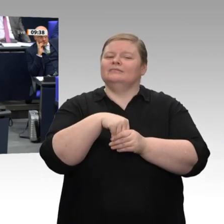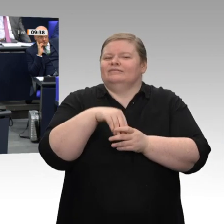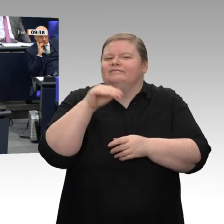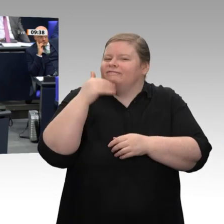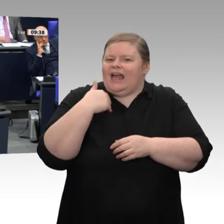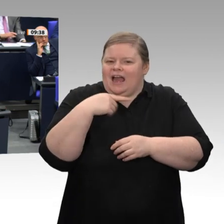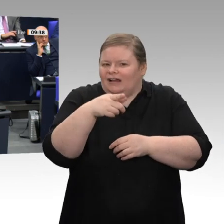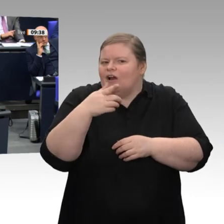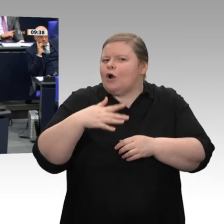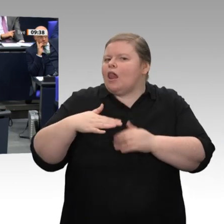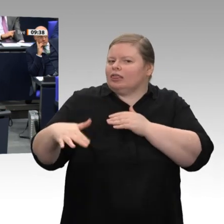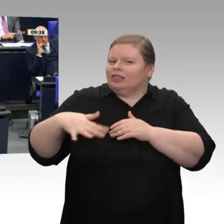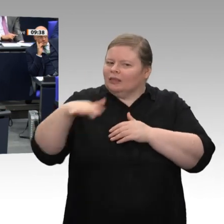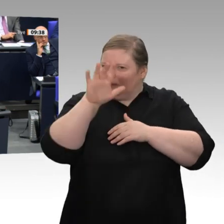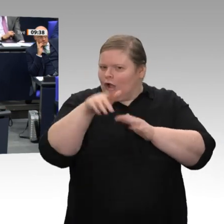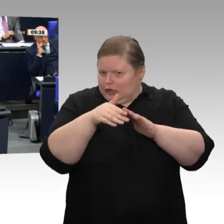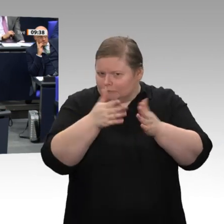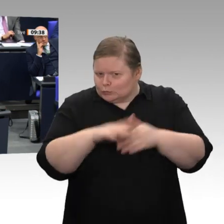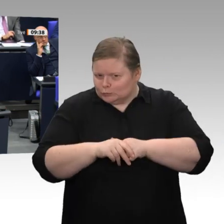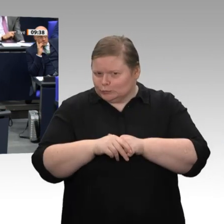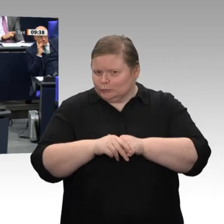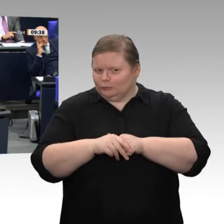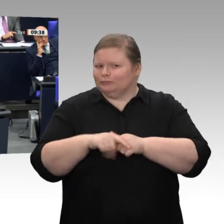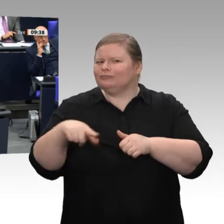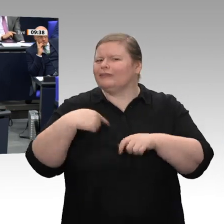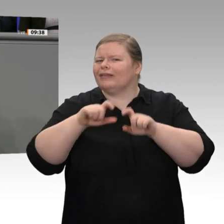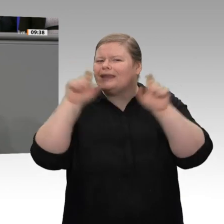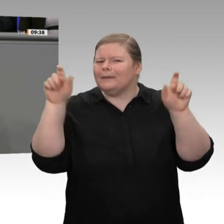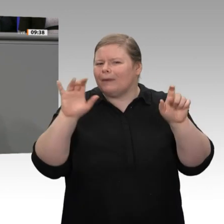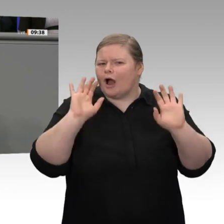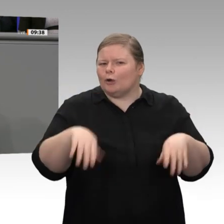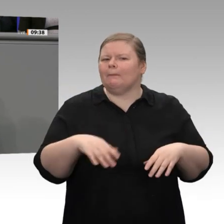der Bundesregierung. Sie haben positive Aspekte aufgezeigt, Herr Minister. Sie haben